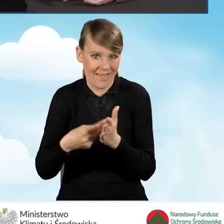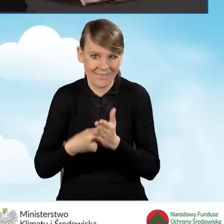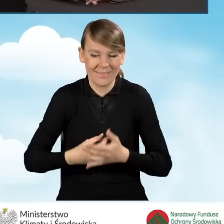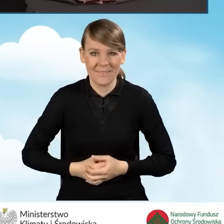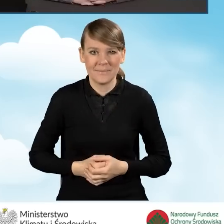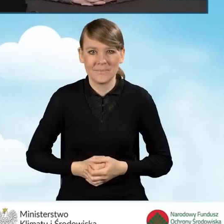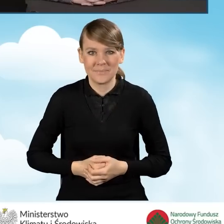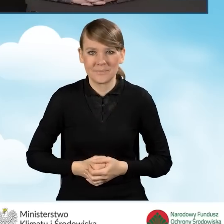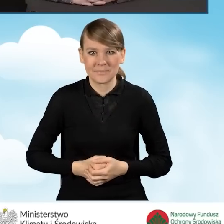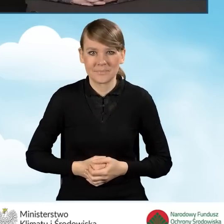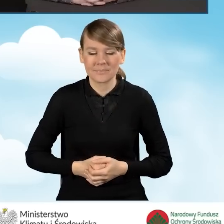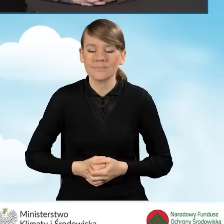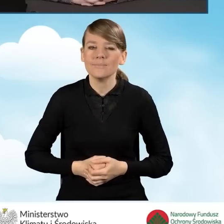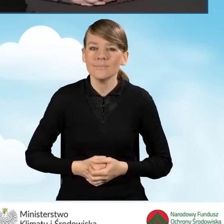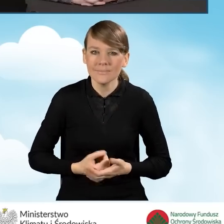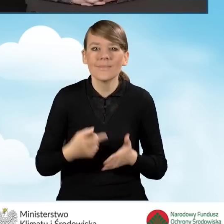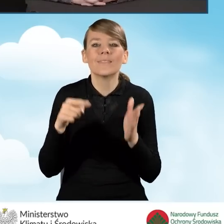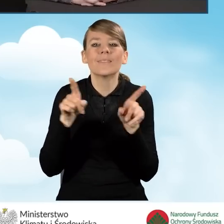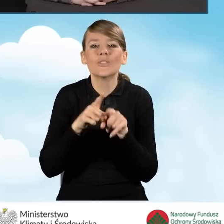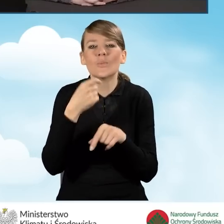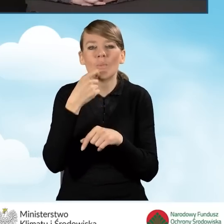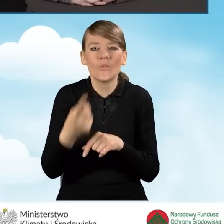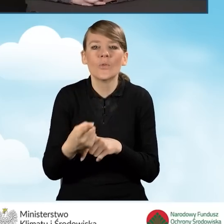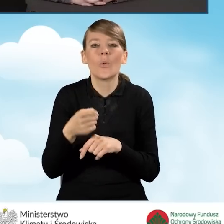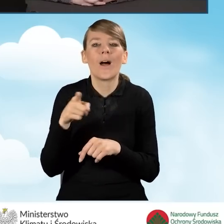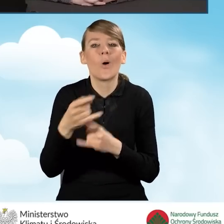Materiały, o których wspomniałam, jeżeli chodzi o działania